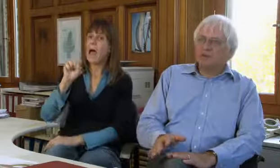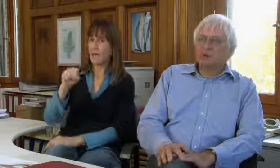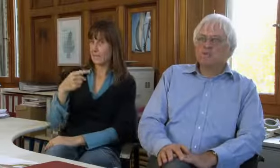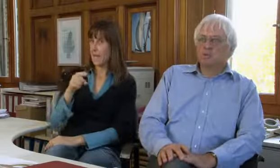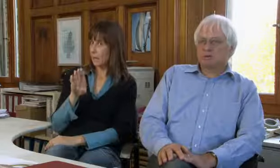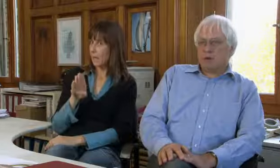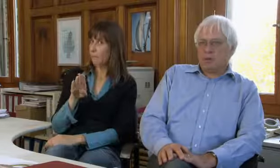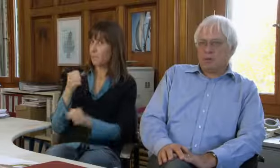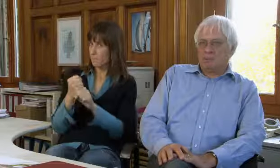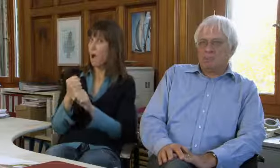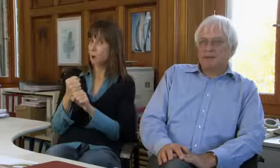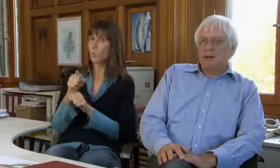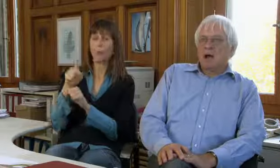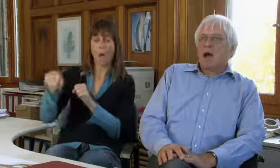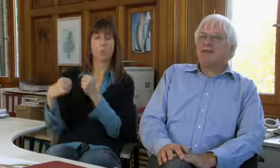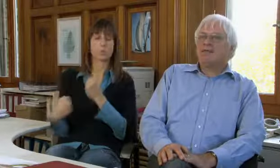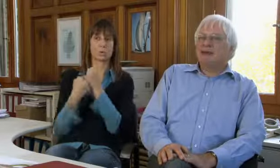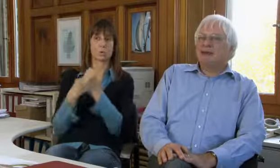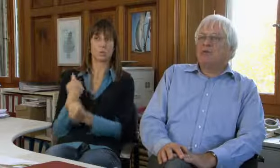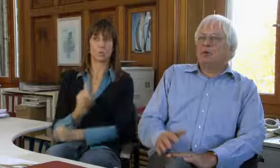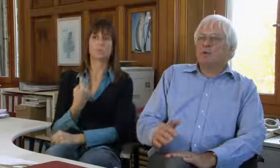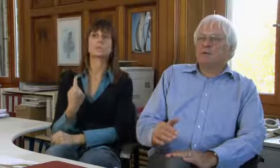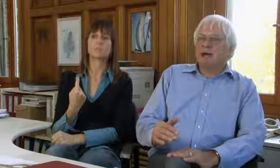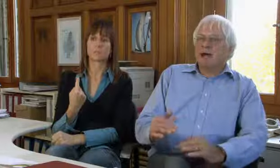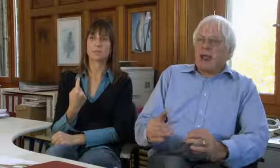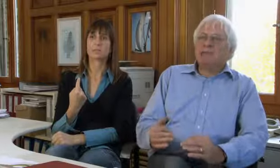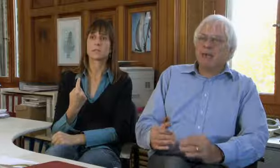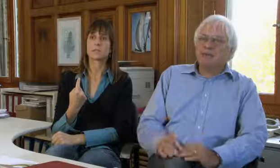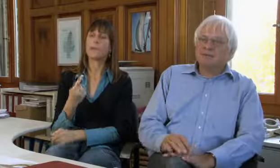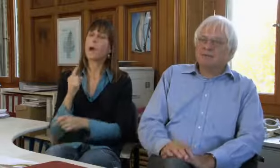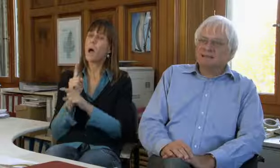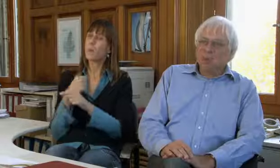Das macht der SGB und er unterstützt uns auch.